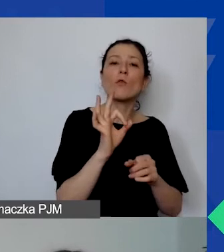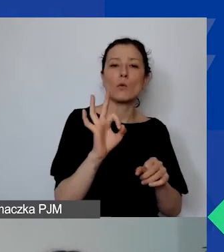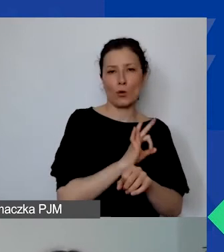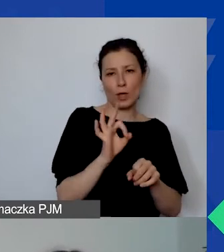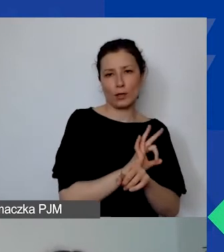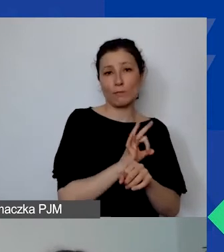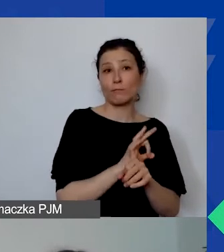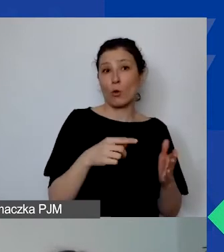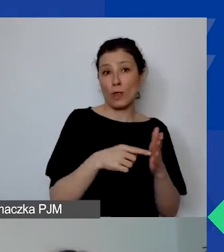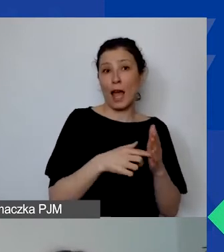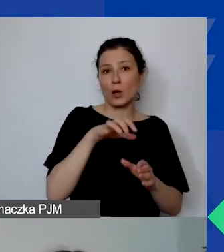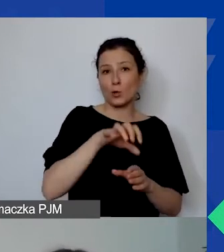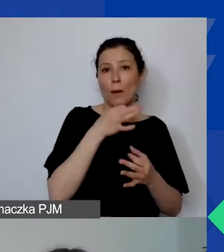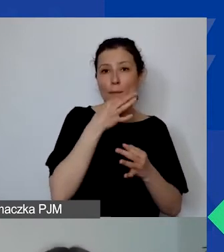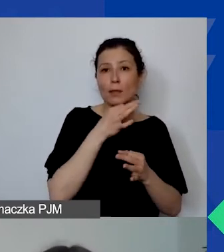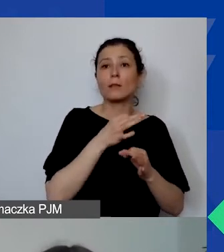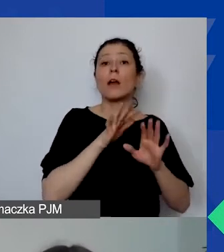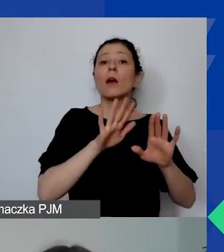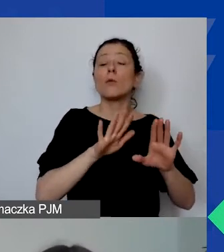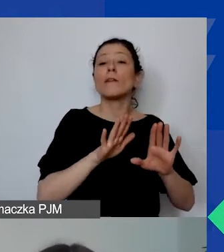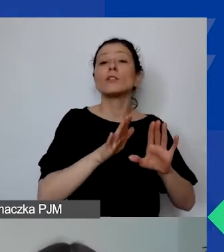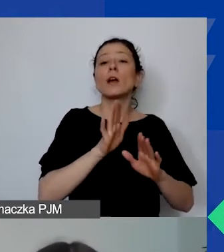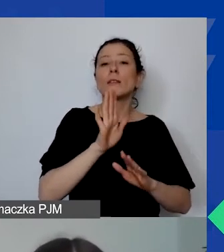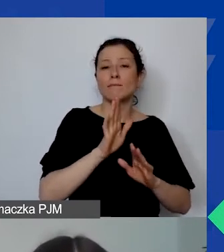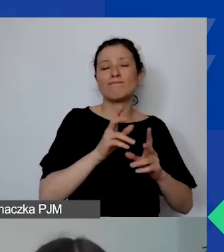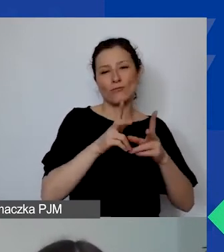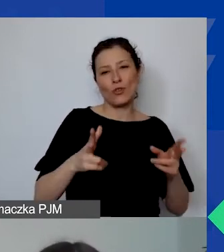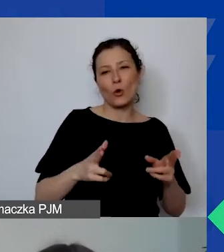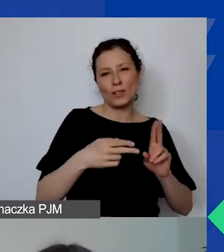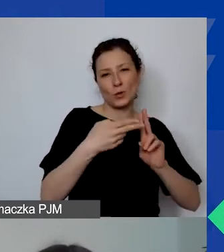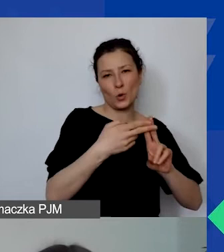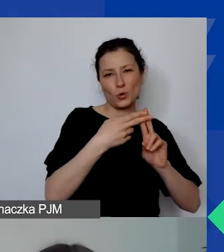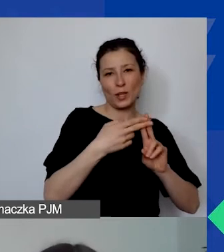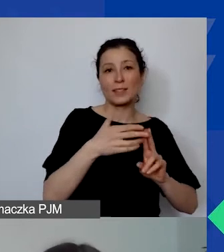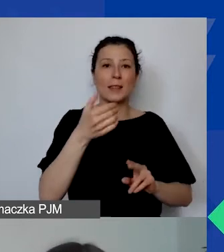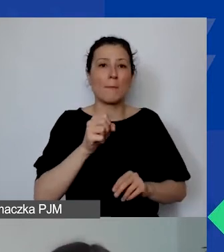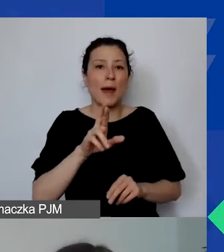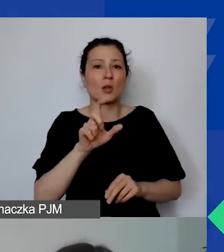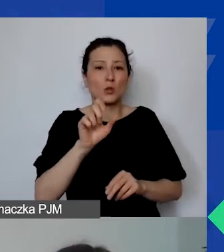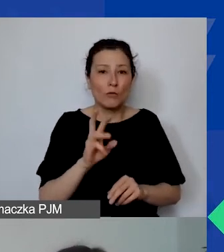by te pytania zostawić na marcówkę, czyli na jutro na godzinę 10.00,